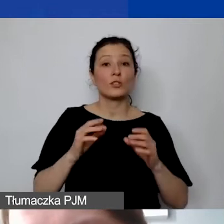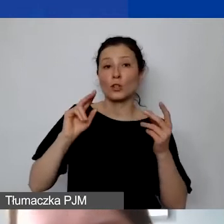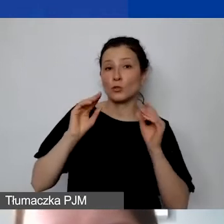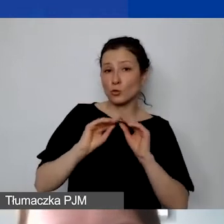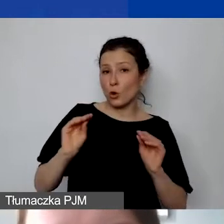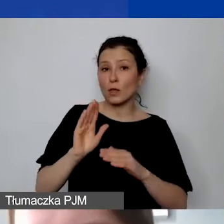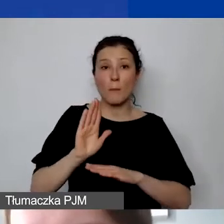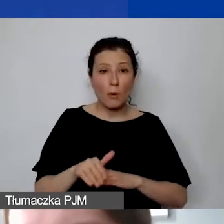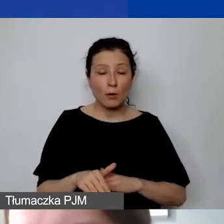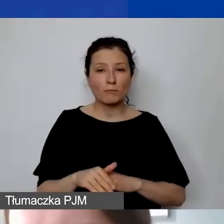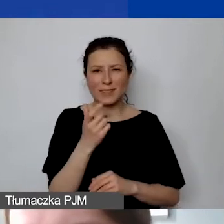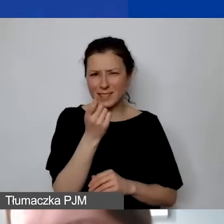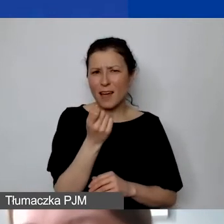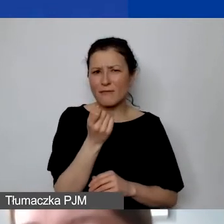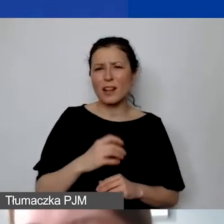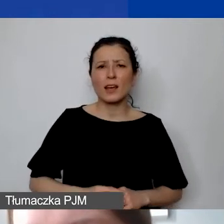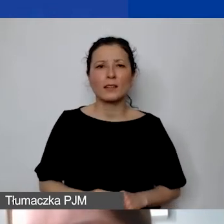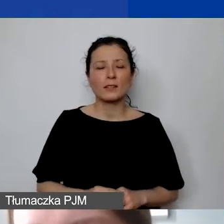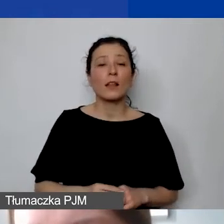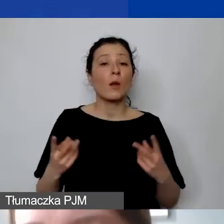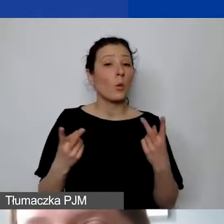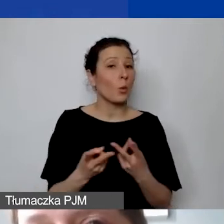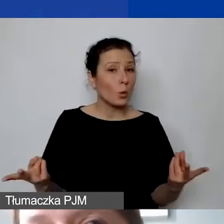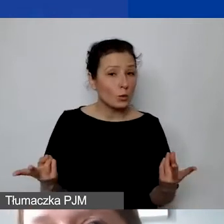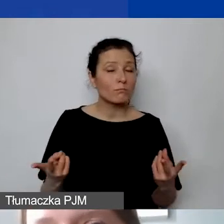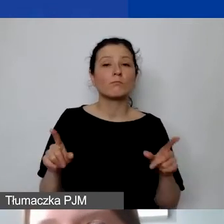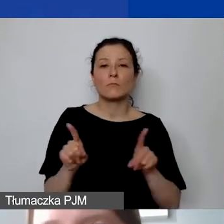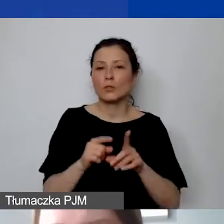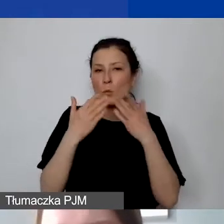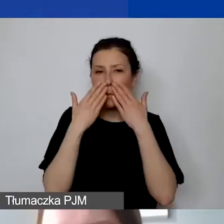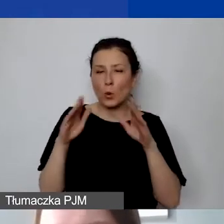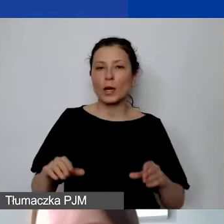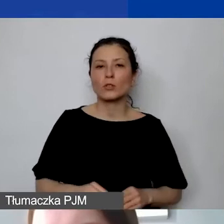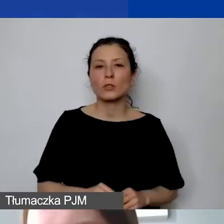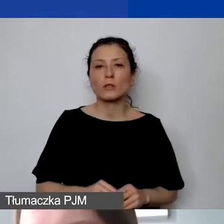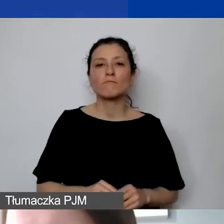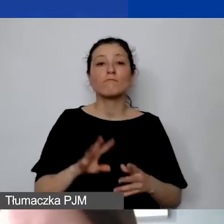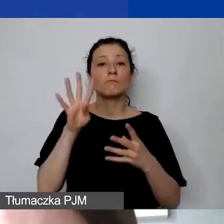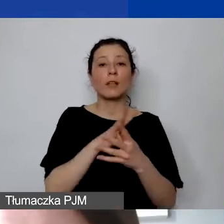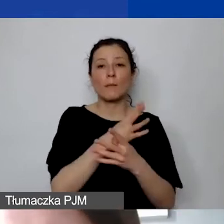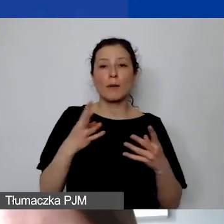i może za chwilkę jeszcze państwu udostępnię i pokażę tabelę, którą stworzyliśmy,